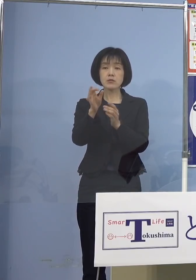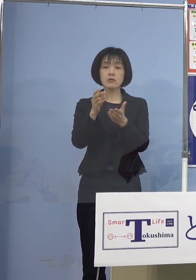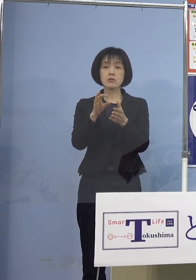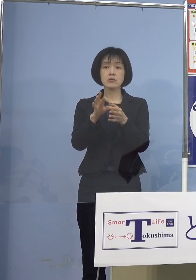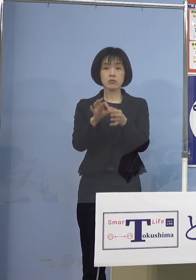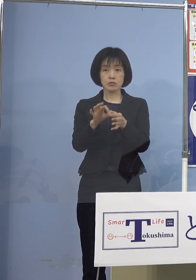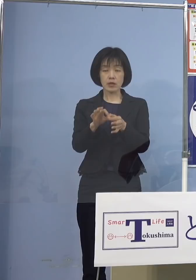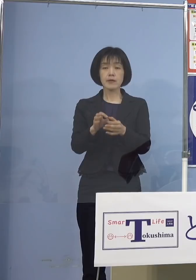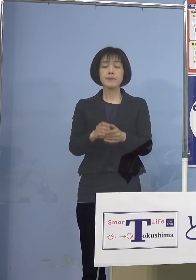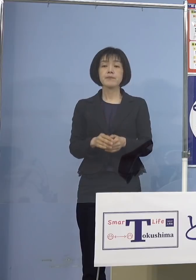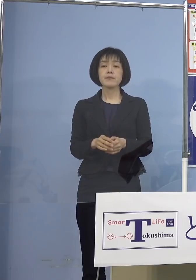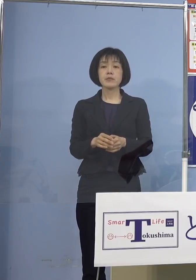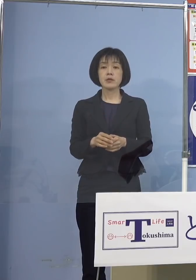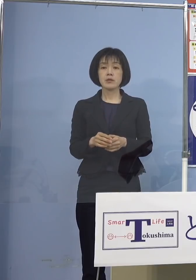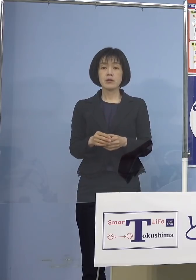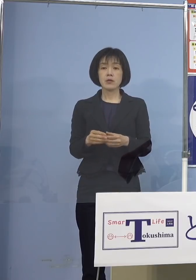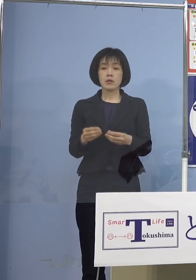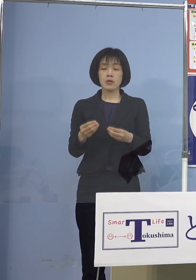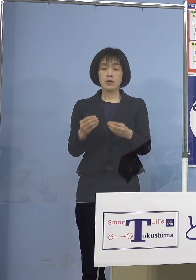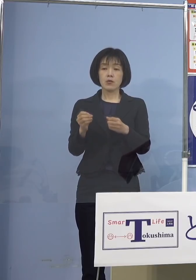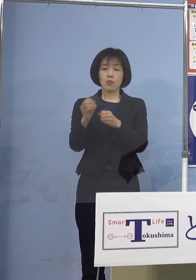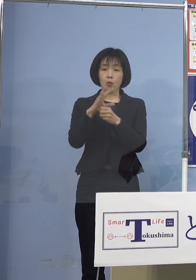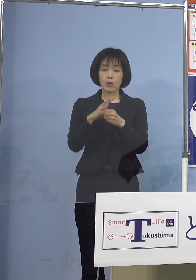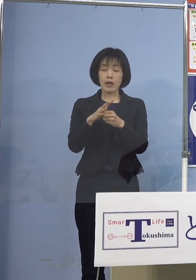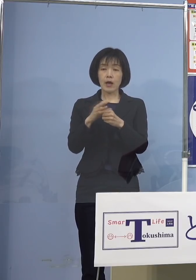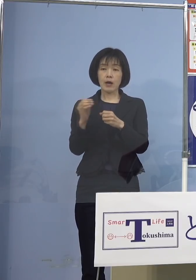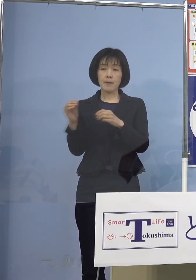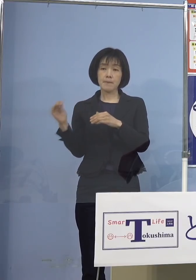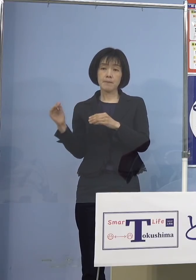新型コロナウイルス感染症 「第6波」に伴いまして